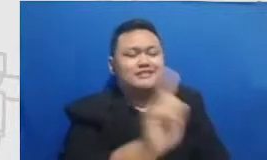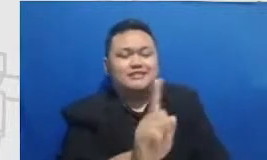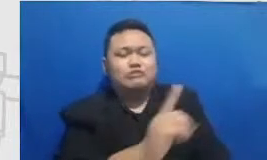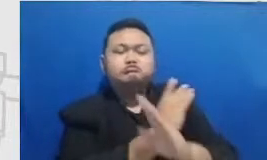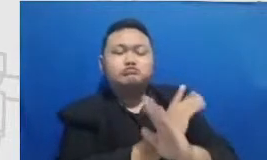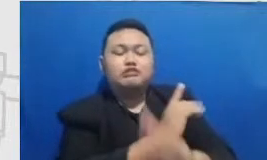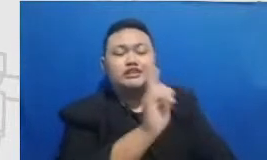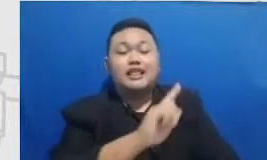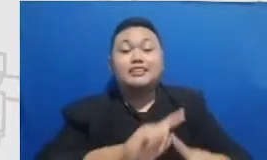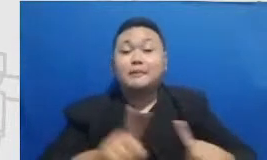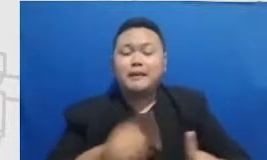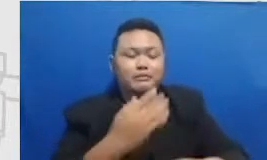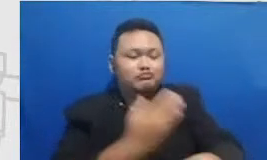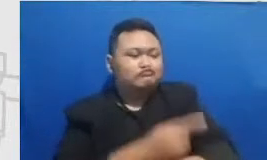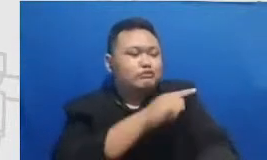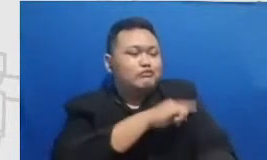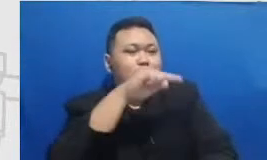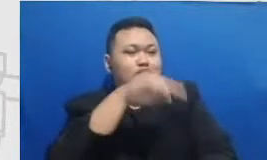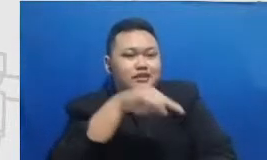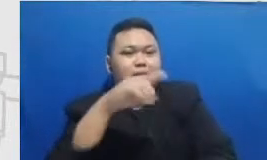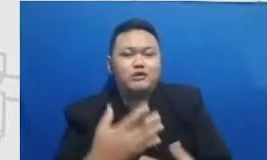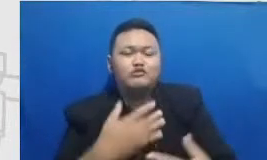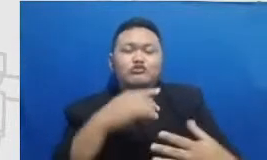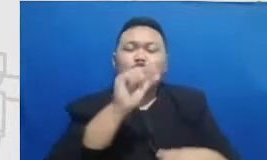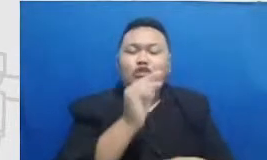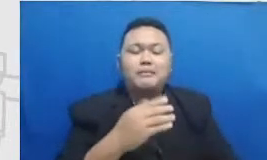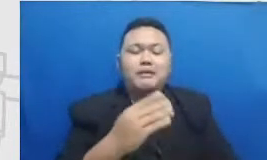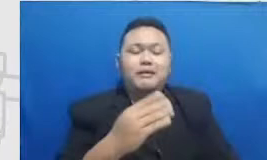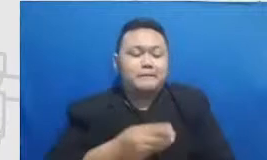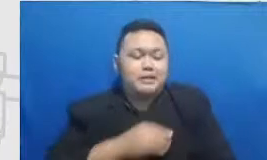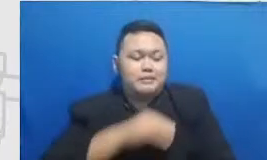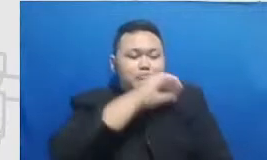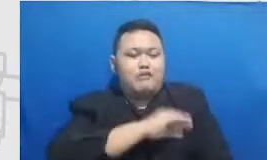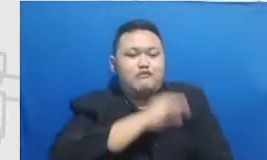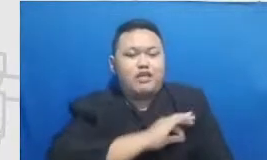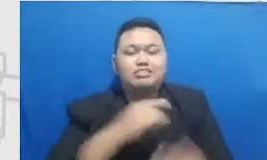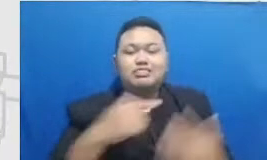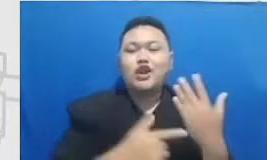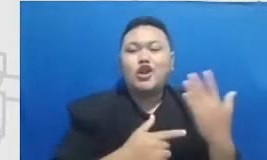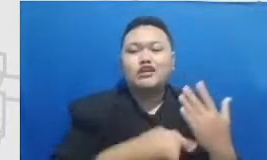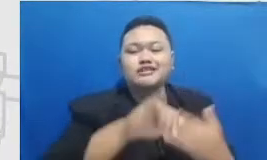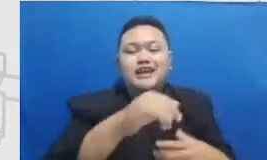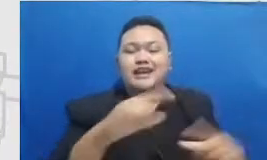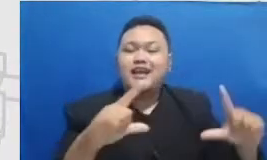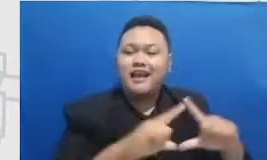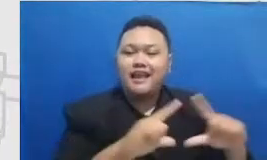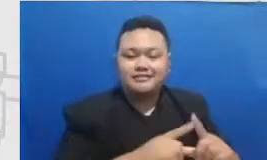yang mendorong kita memanfaatkan teknologi sebagai alat Nah itu dia dan aku setuju banget tuh berani